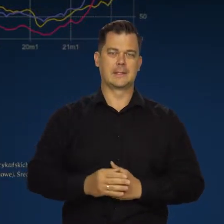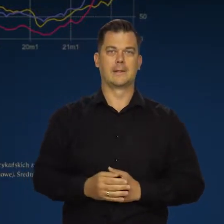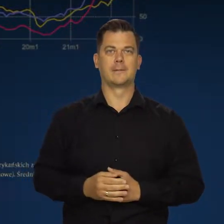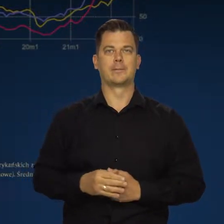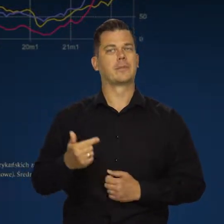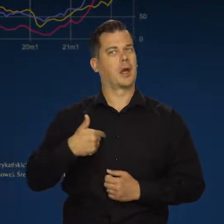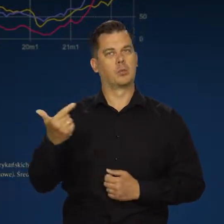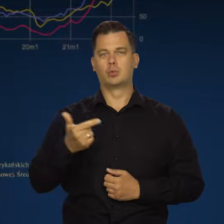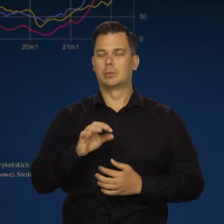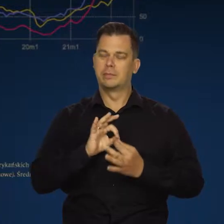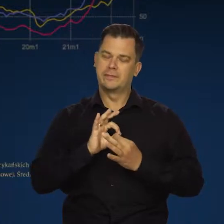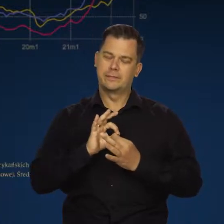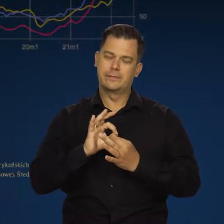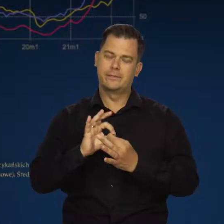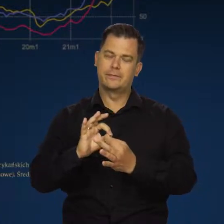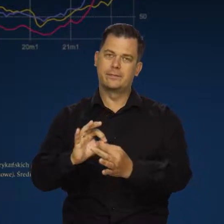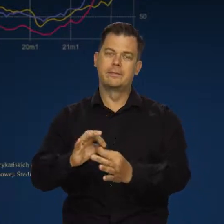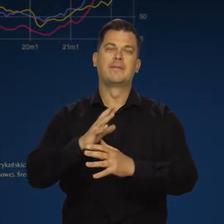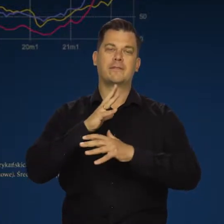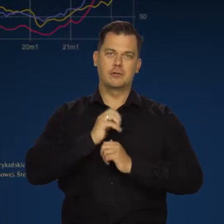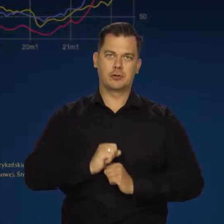Musimy wytrwać w tej wojnie i musimy tę wojnę wygrać.